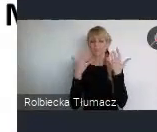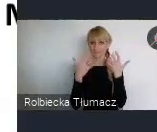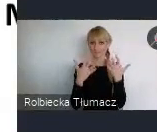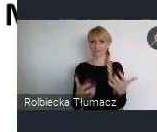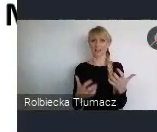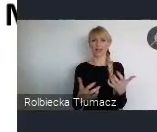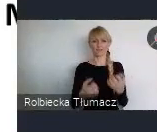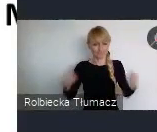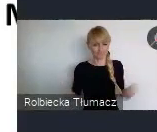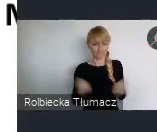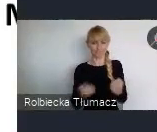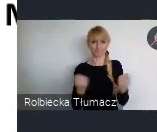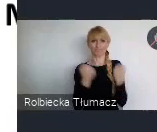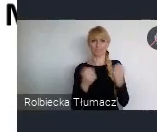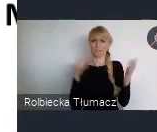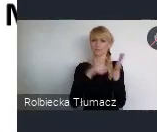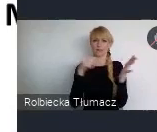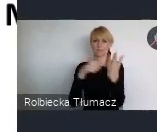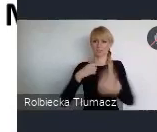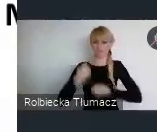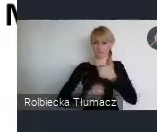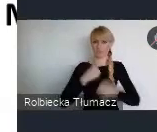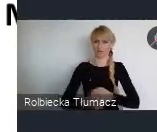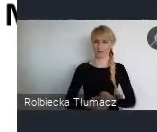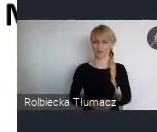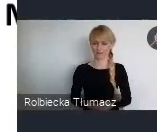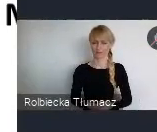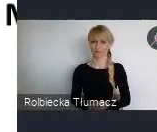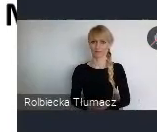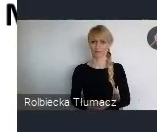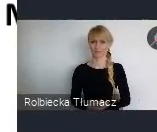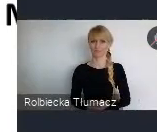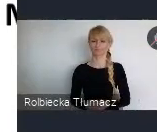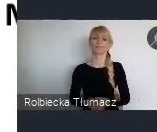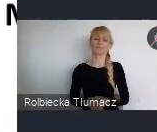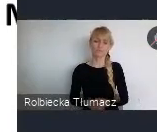się posługiwać przy tworzeniu strategii rozwoju naszych miast.